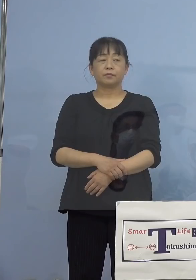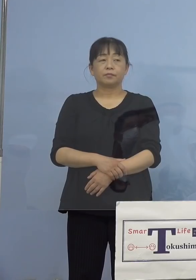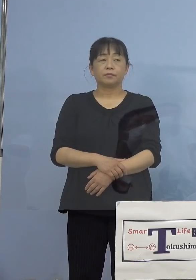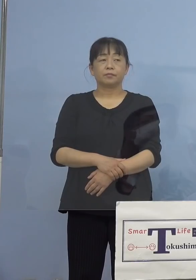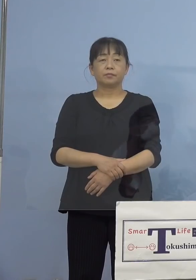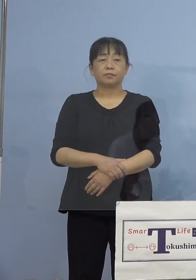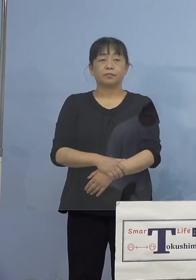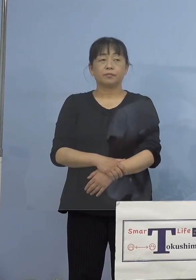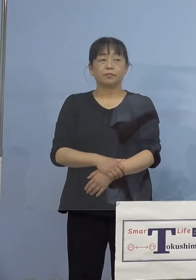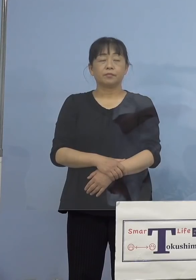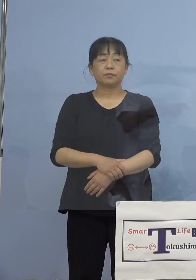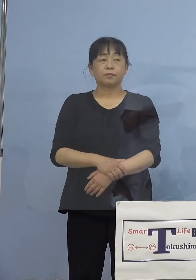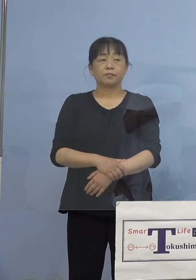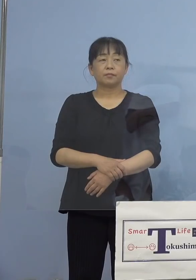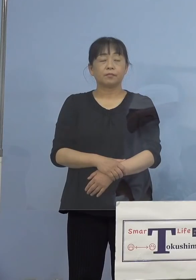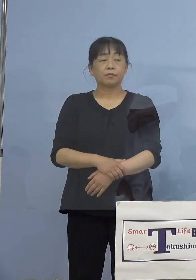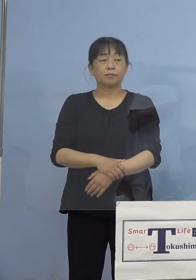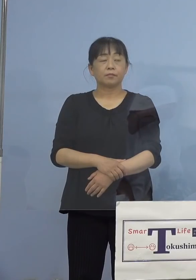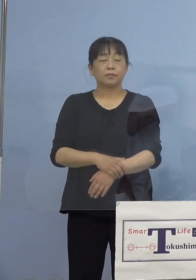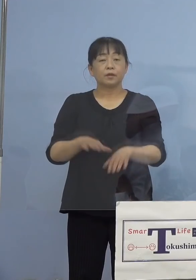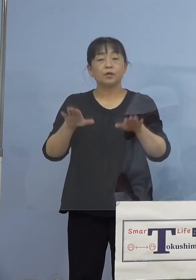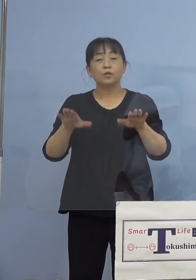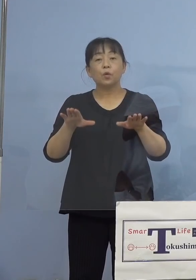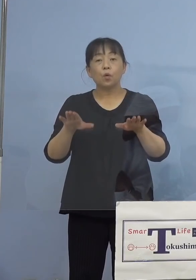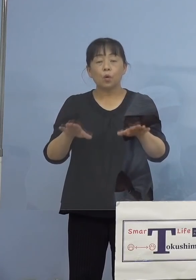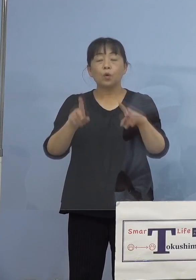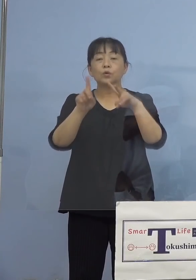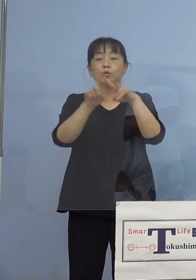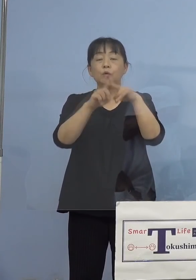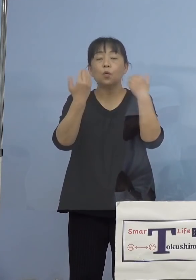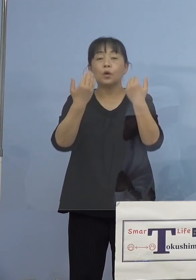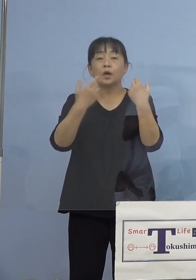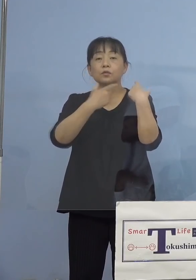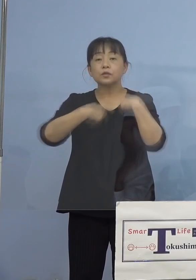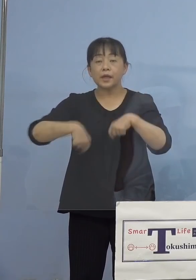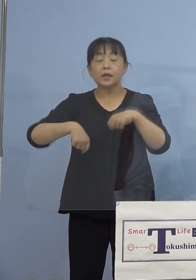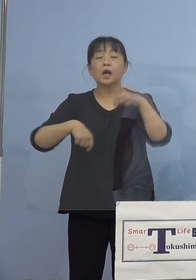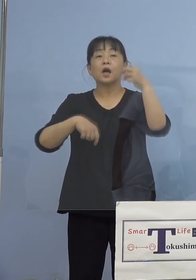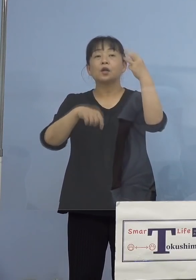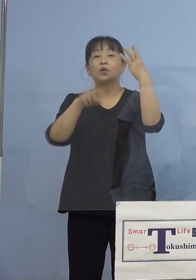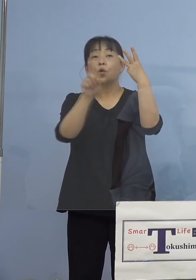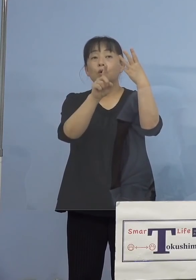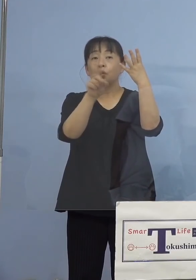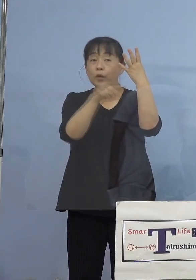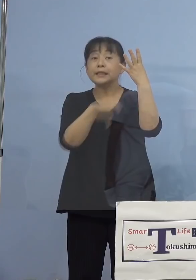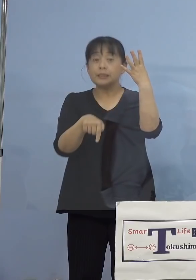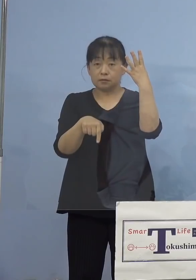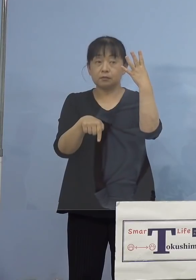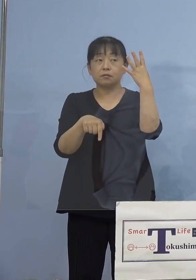（徳島新聞社） 小学生が4人 （知事） 4名です